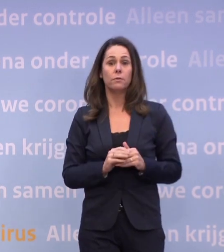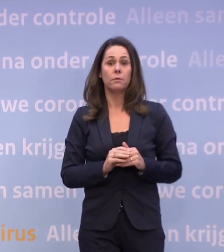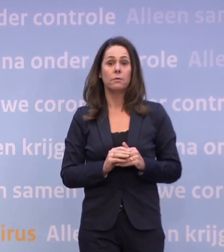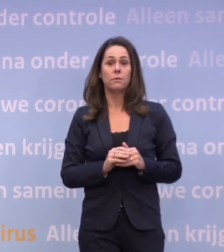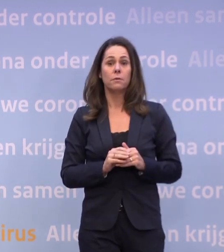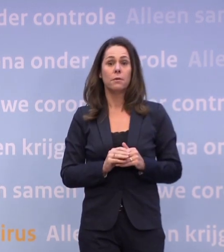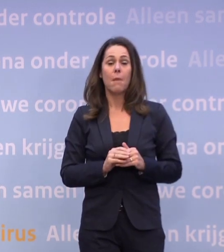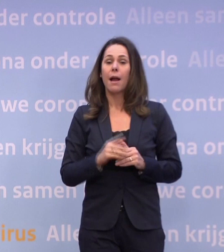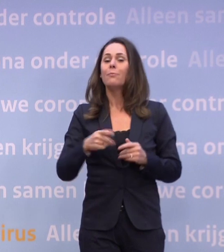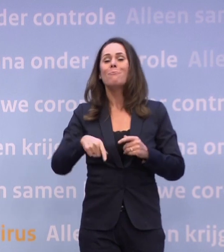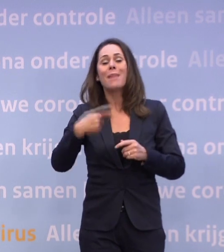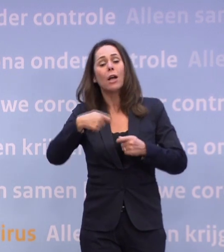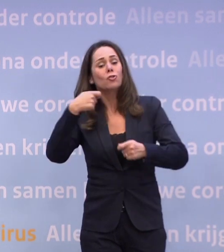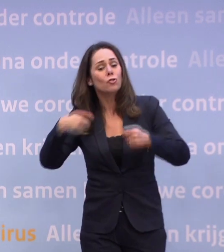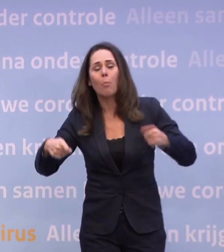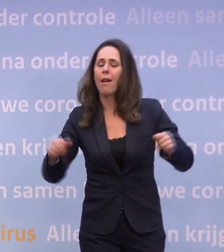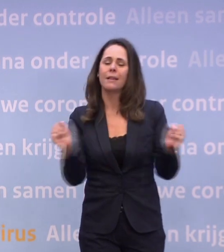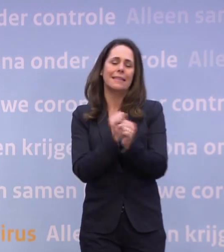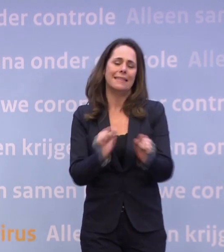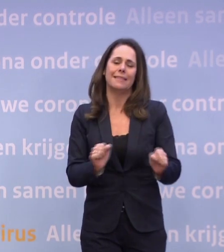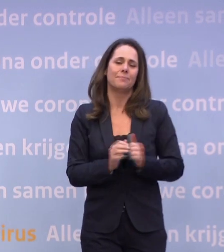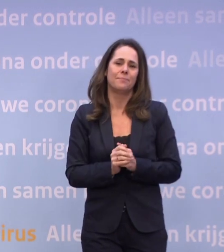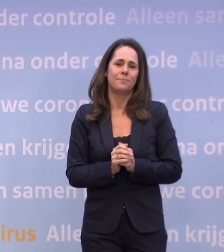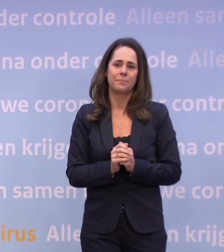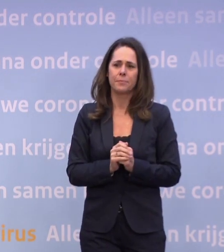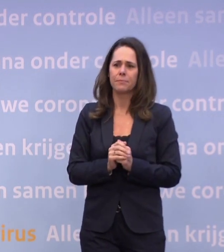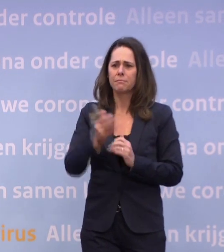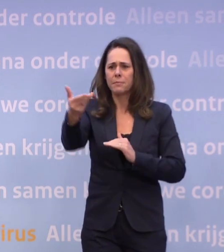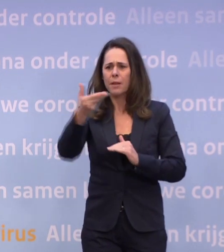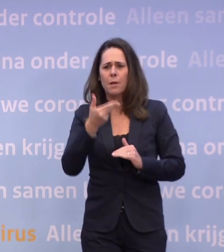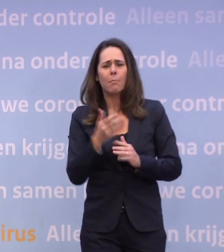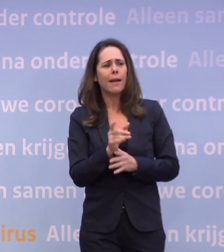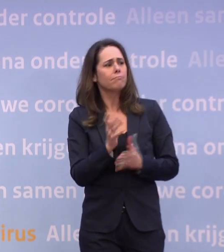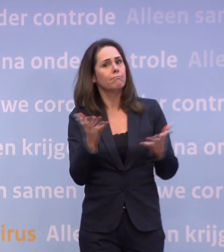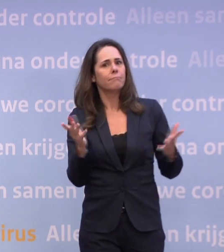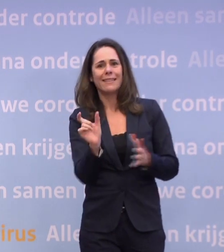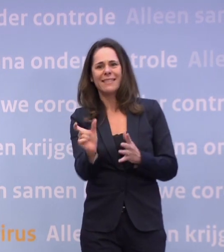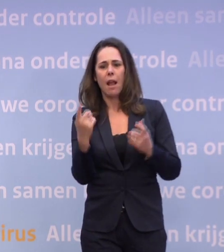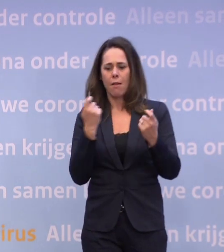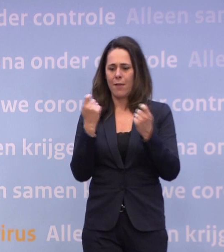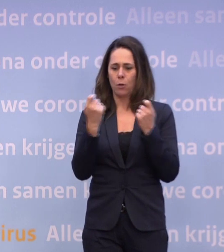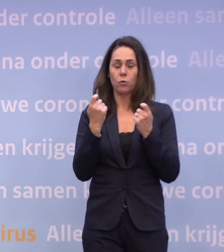Maar het is zeker niet mogelijk nu om te versoepelen, wat we hadden gehoopt. Als je bijvoorbeeld een deel van de winkels, ik vraag het vaker...